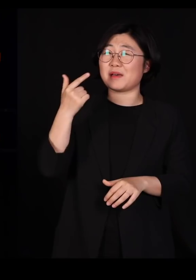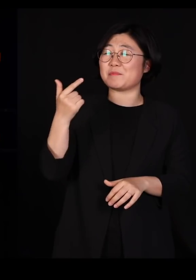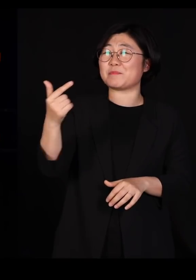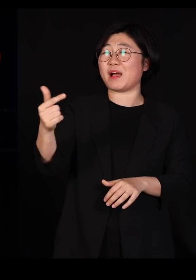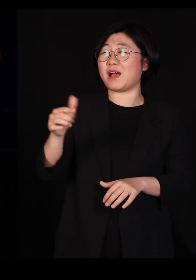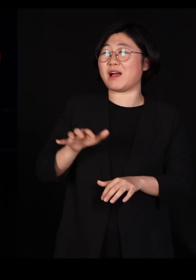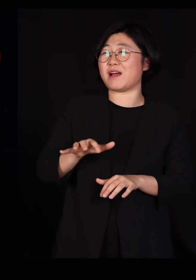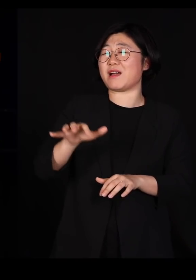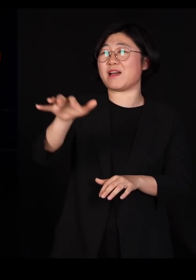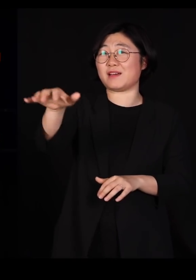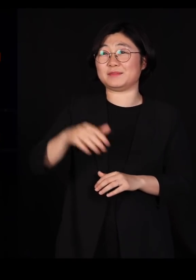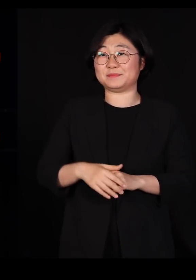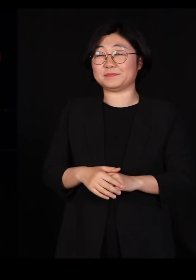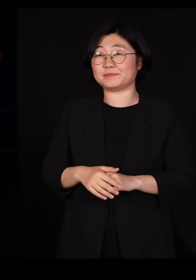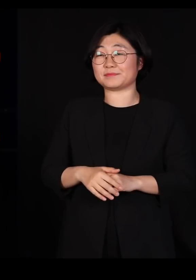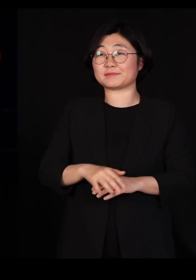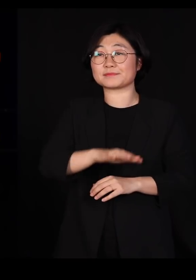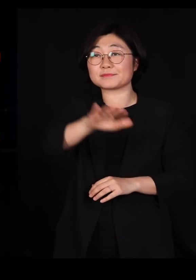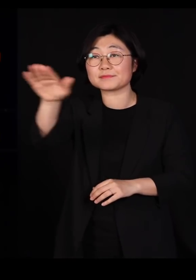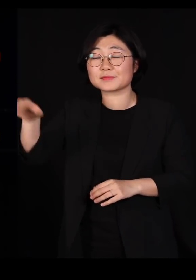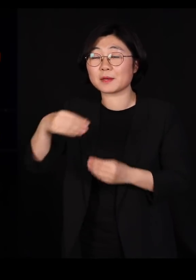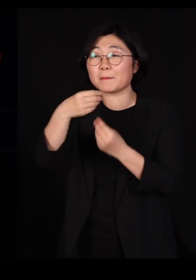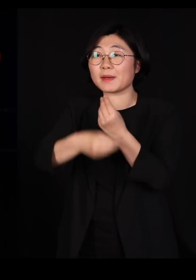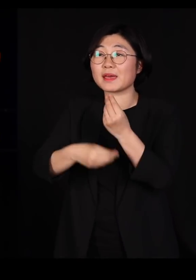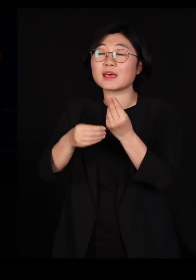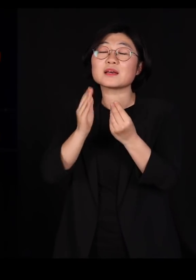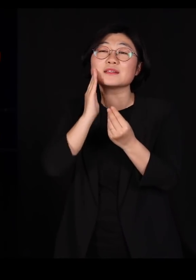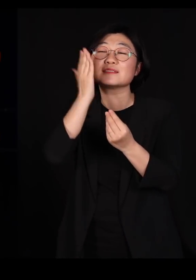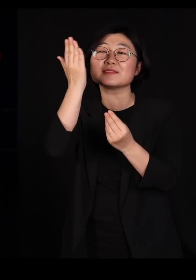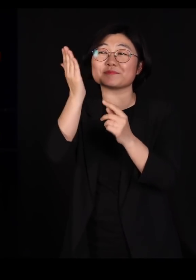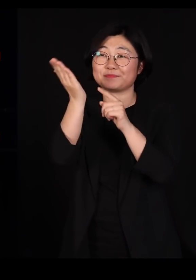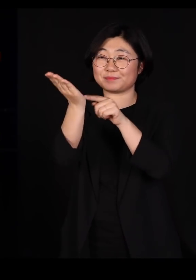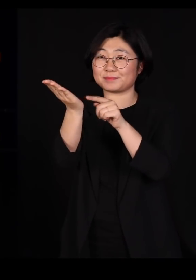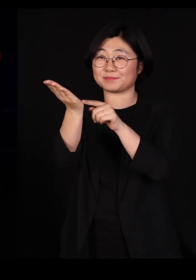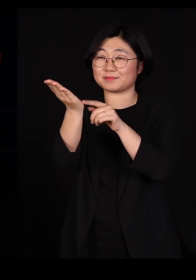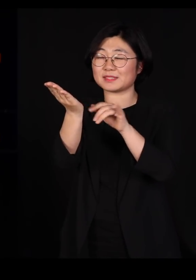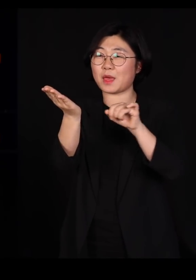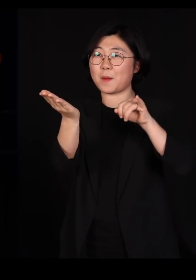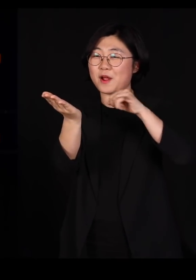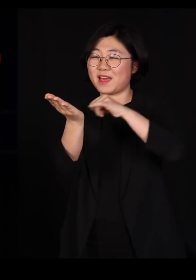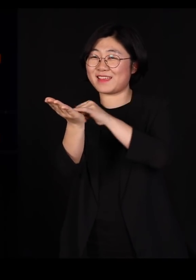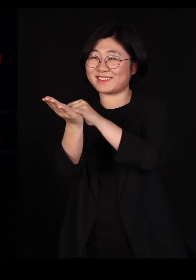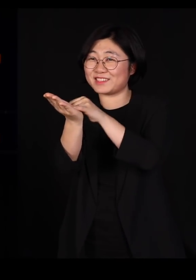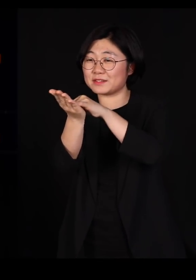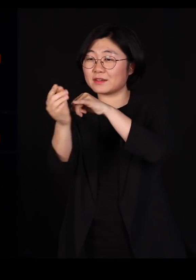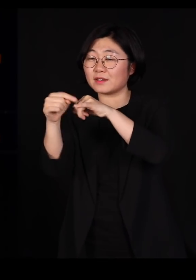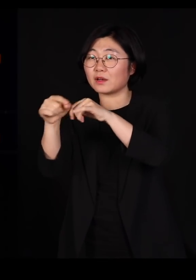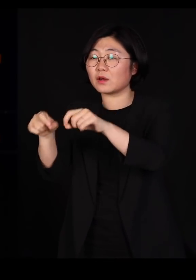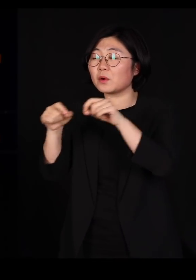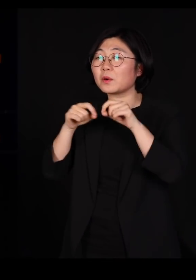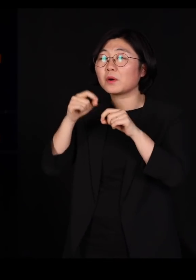자 여러분이 바나나 이파리를 특별히 좋아하는 애벌레라고 한번 상상해주십시오